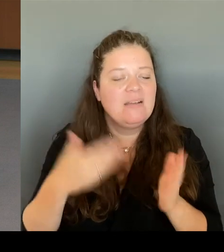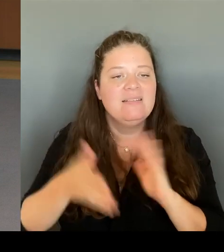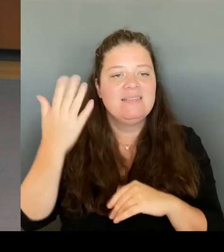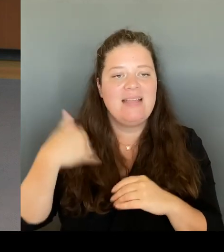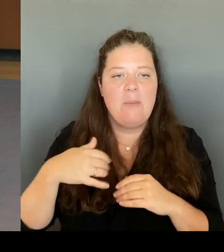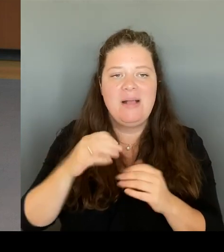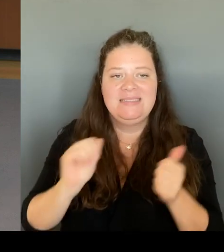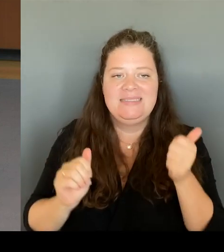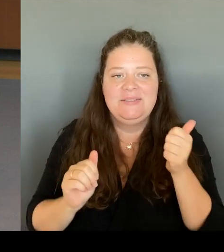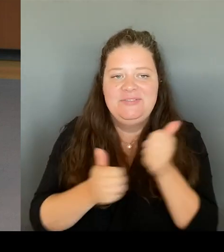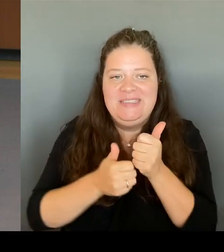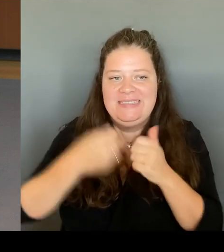der Senatorin Unternehmen